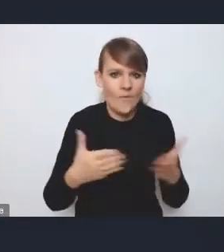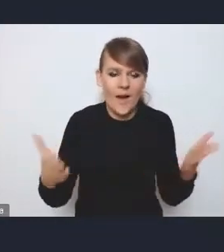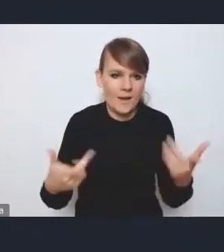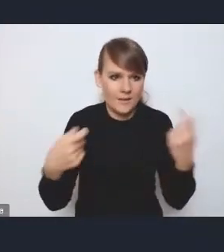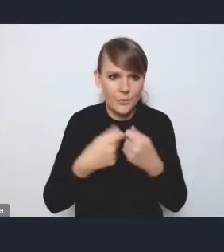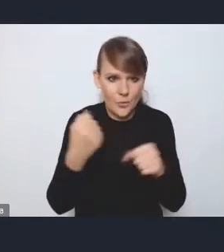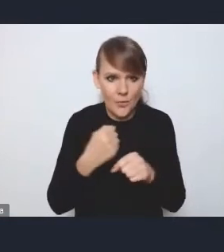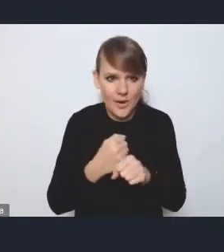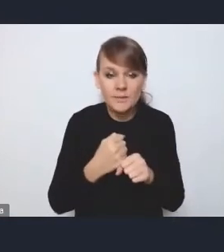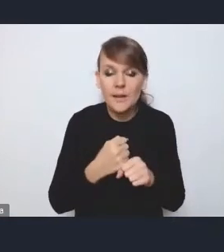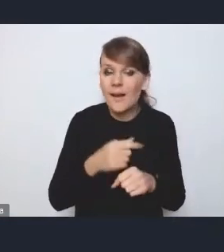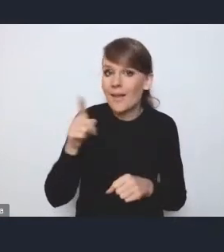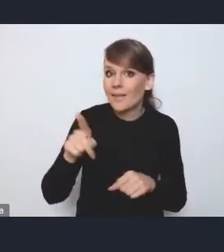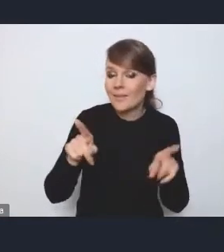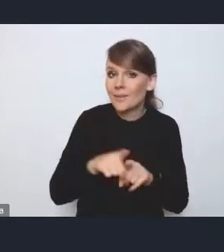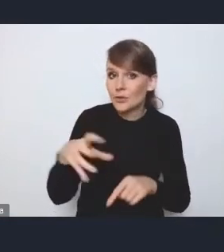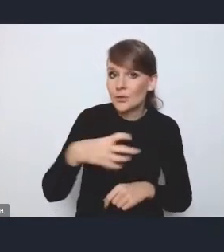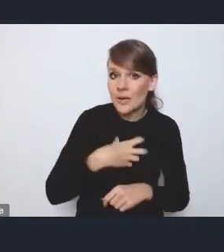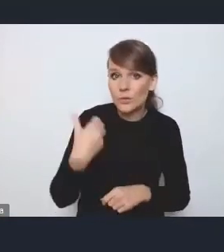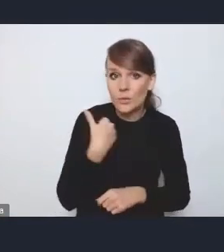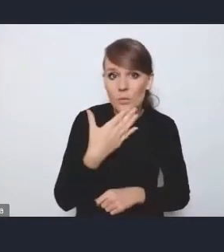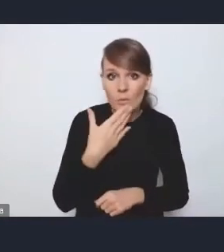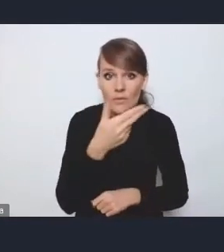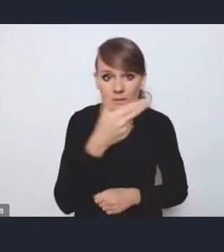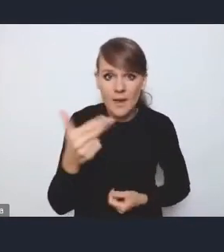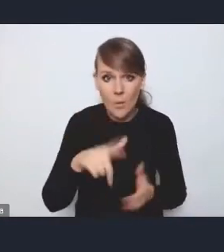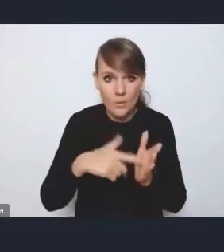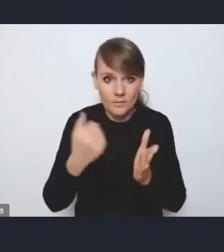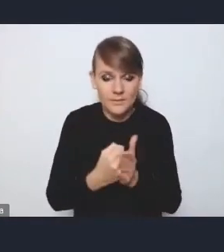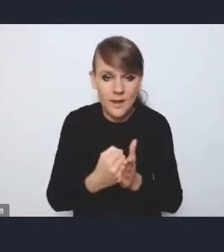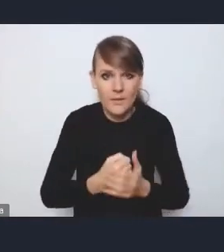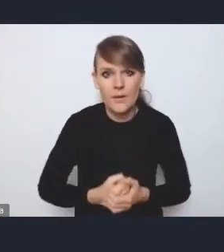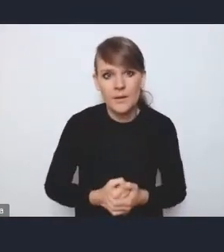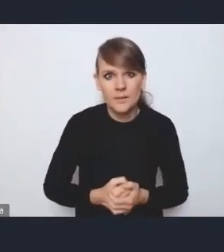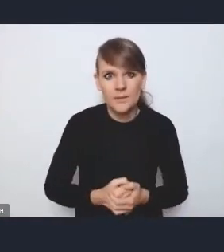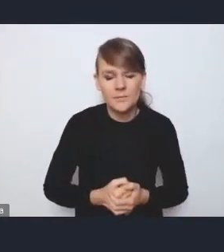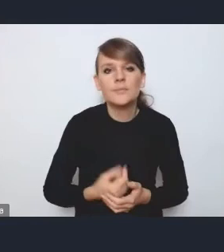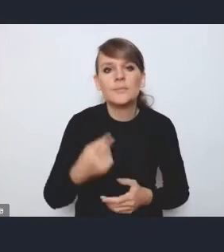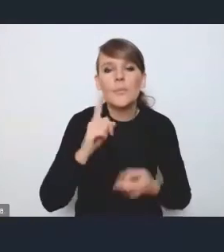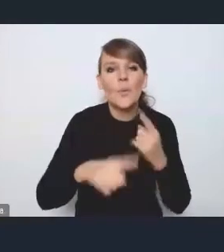Pan dyrektor też wspomniał o ustawie, więc tak, my politykę miejską traktujemy też właśnie